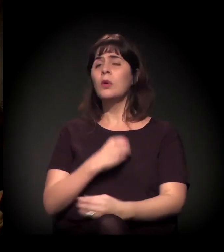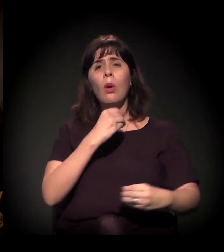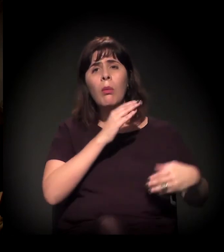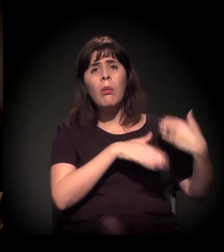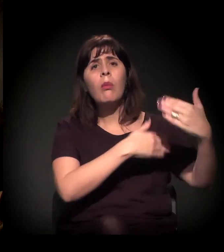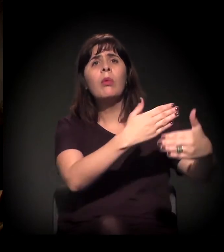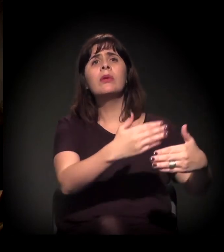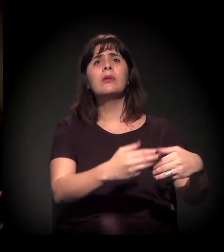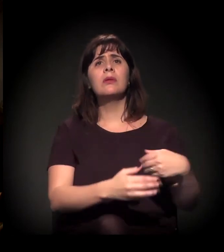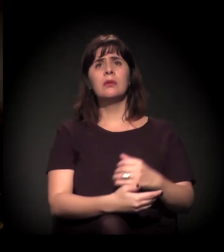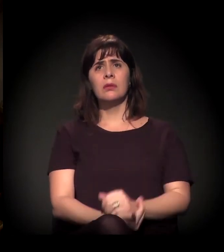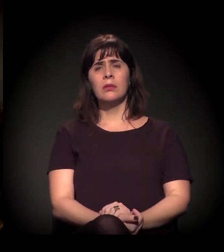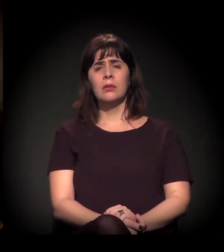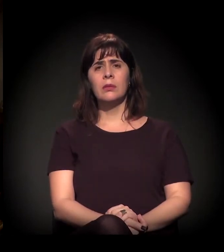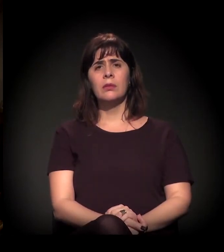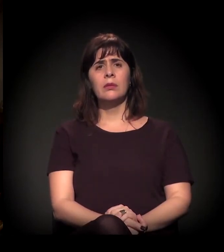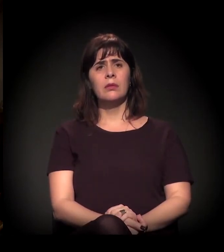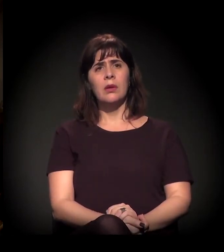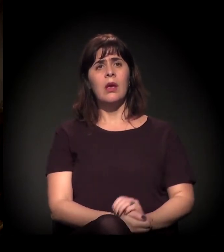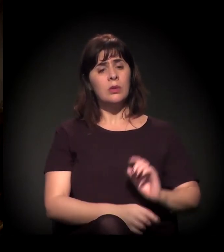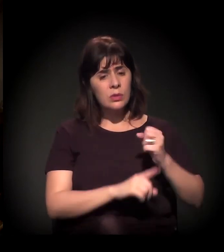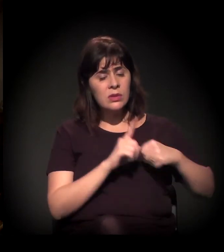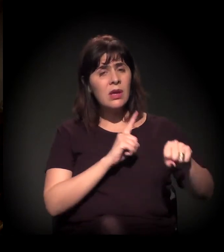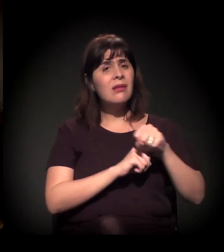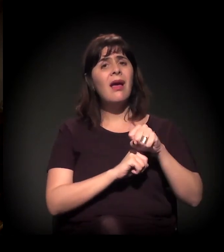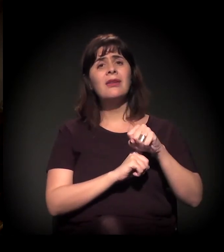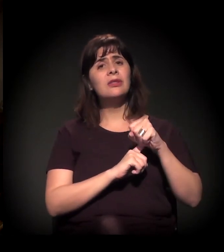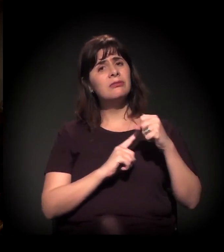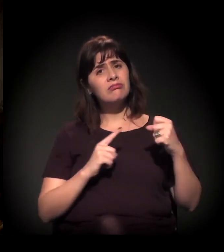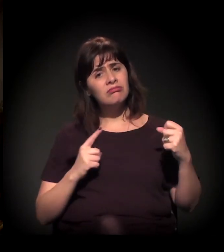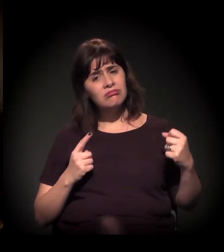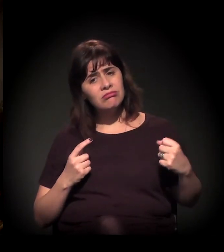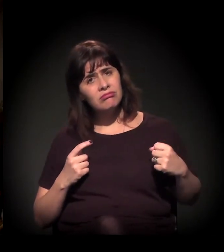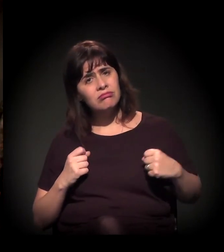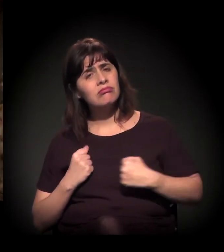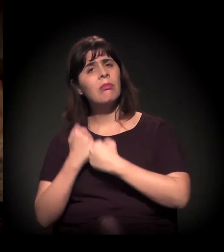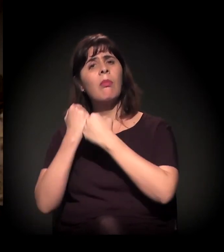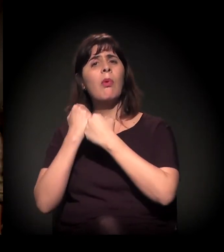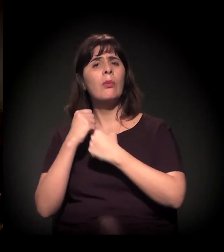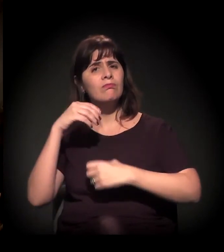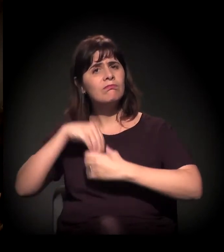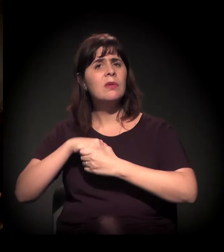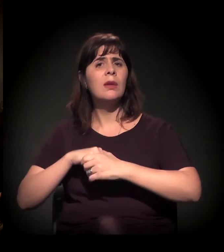A evolução da mudança do engajamento da sociedade na luta política,